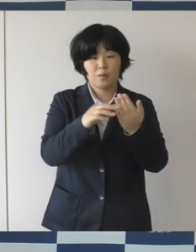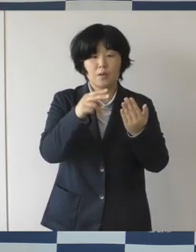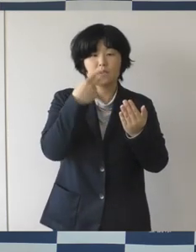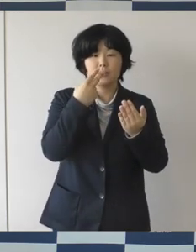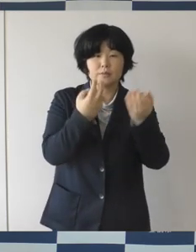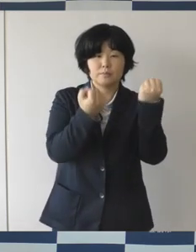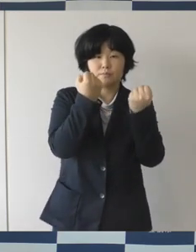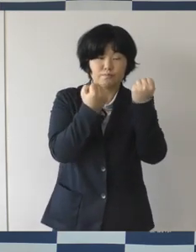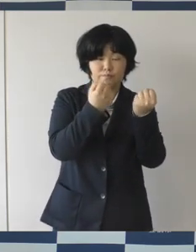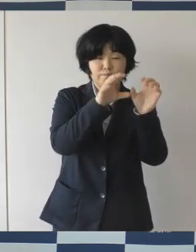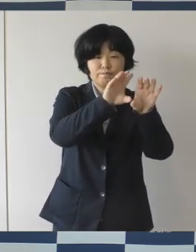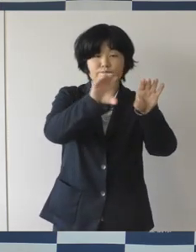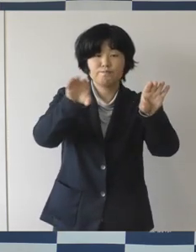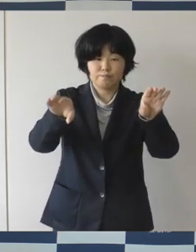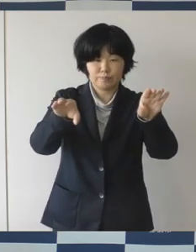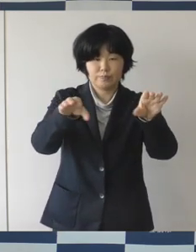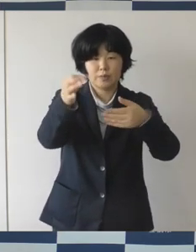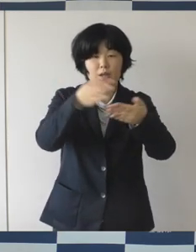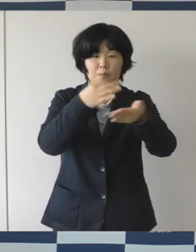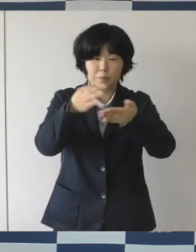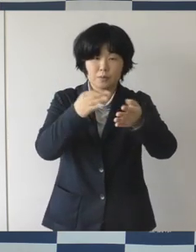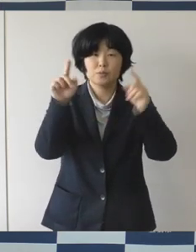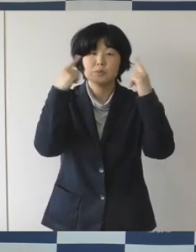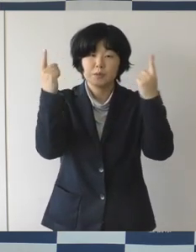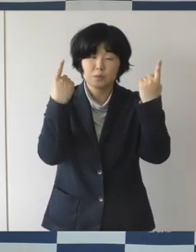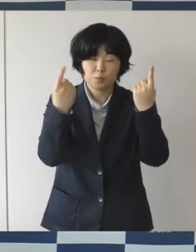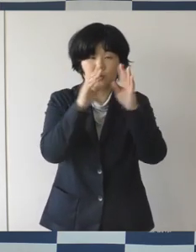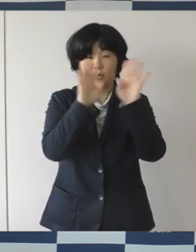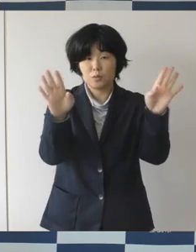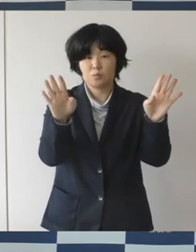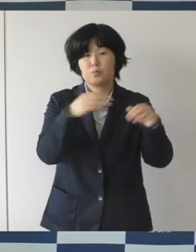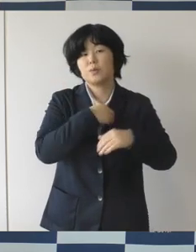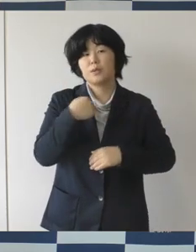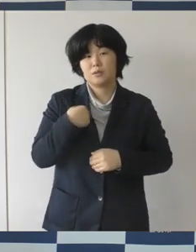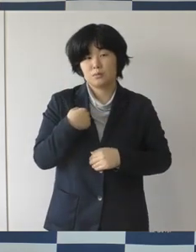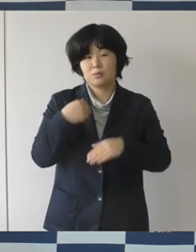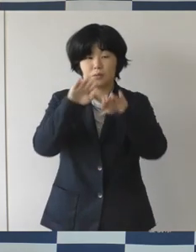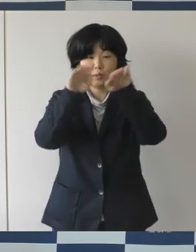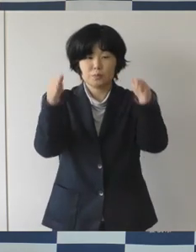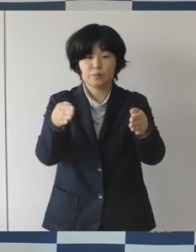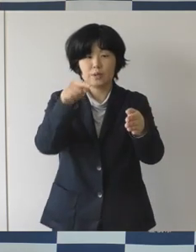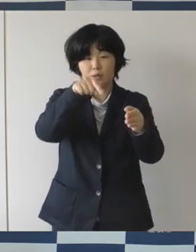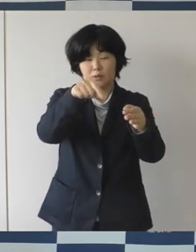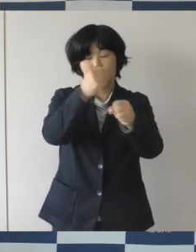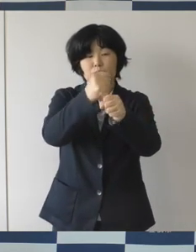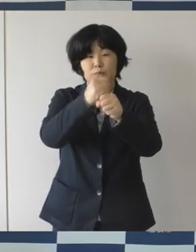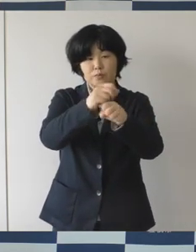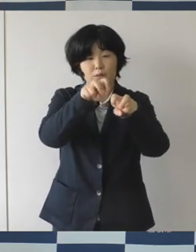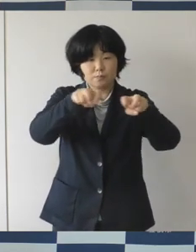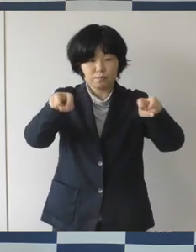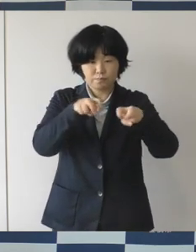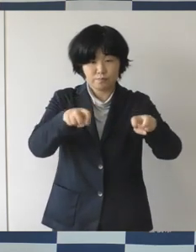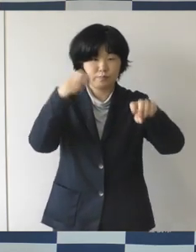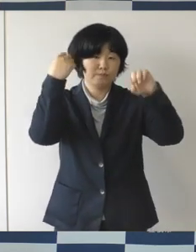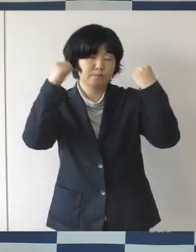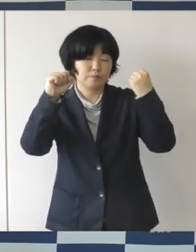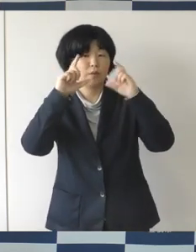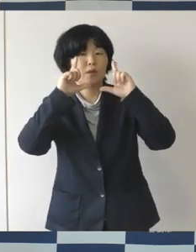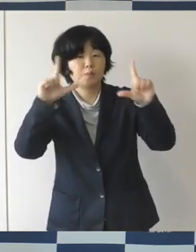それからステージイベントを客席を設けて行う。 多くの方にご利用いただきたいと考えています。